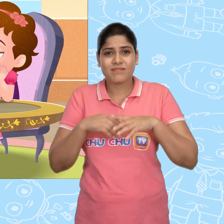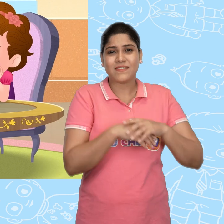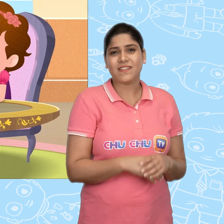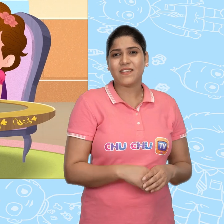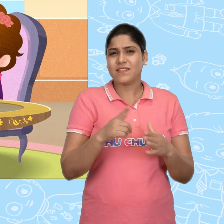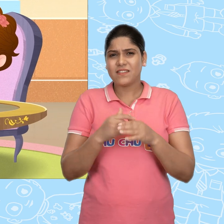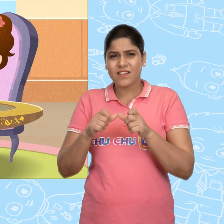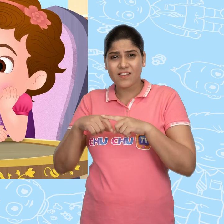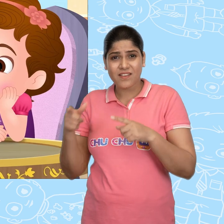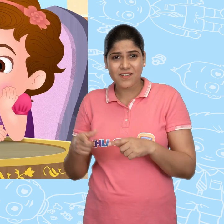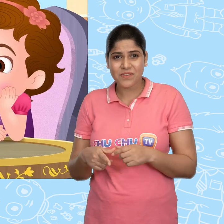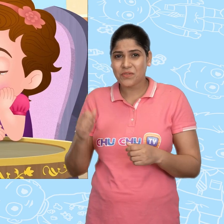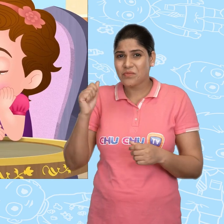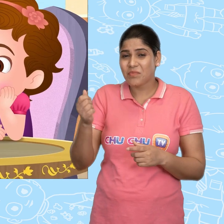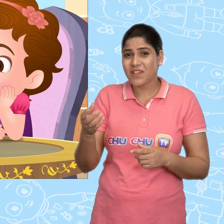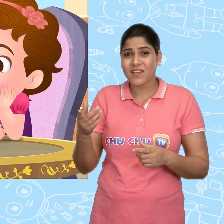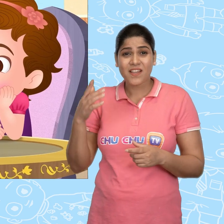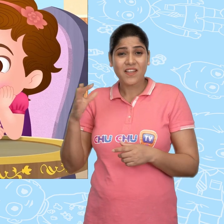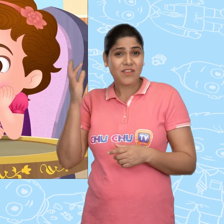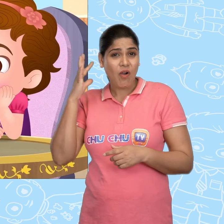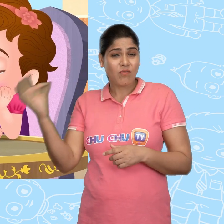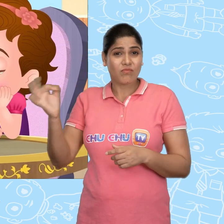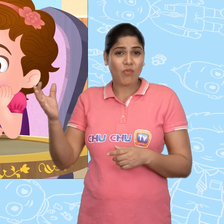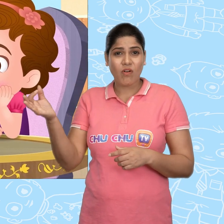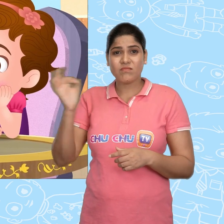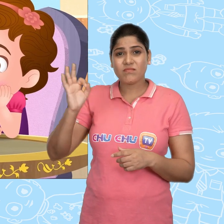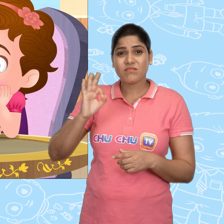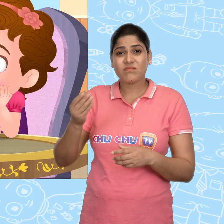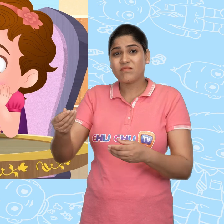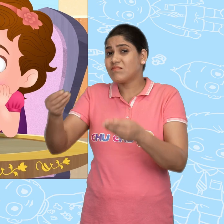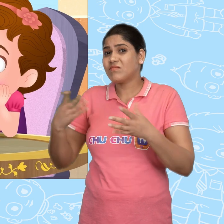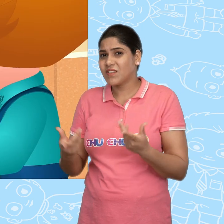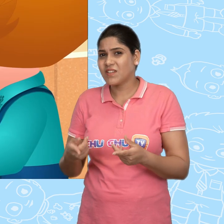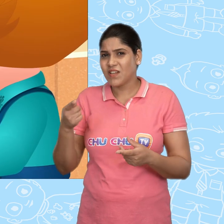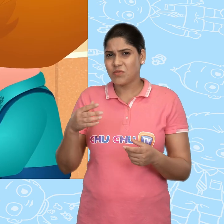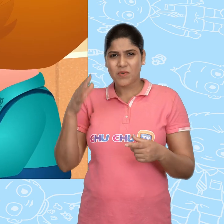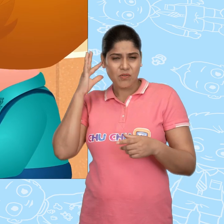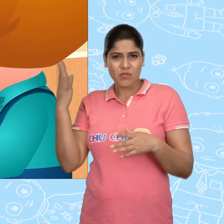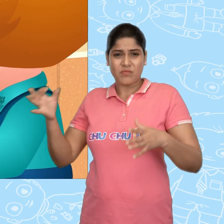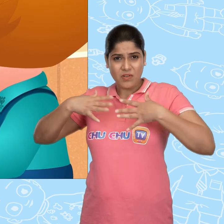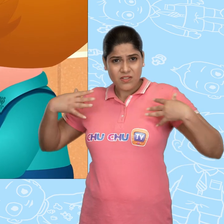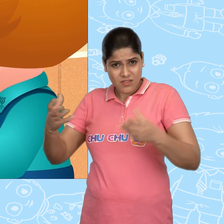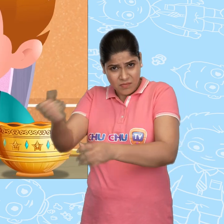Jack, तुम्हे ये सारे सोने के सिक्के कहाँ से मिले? क्या तुम्हे कोई खज़ाना मिल गया?